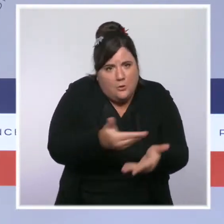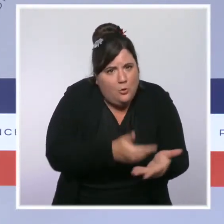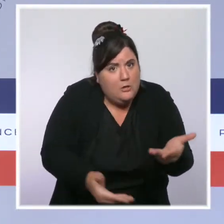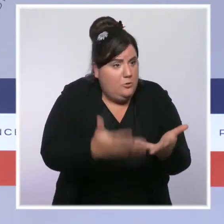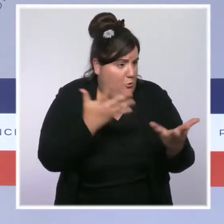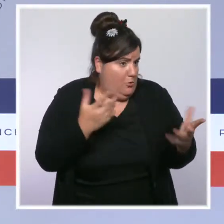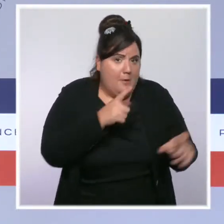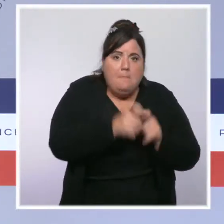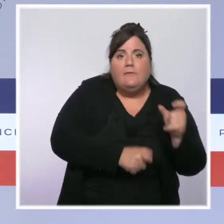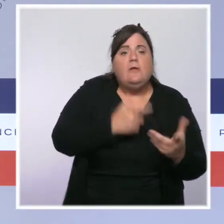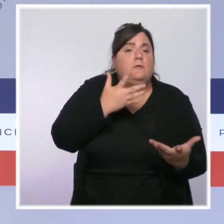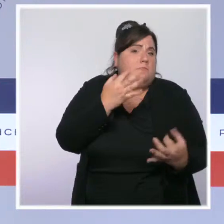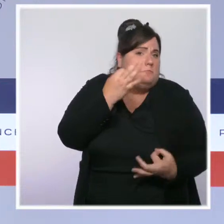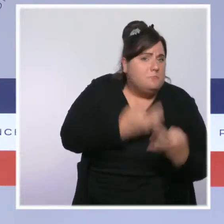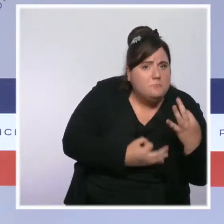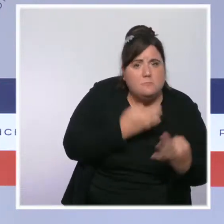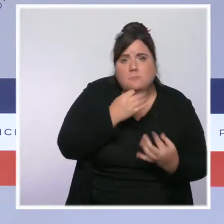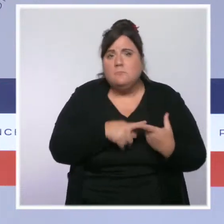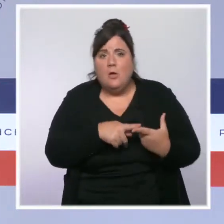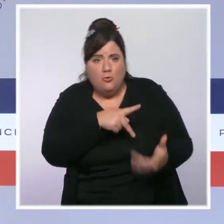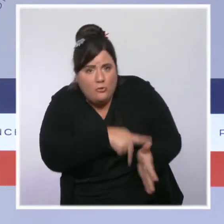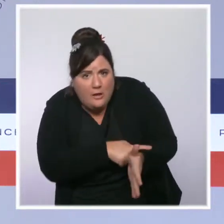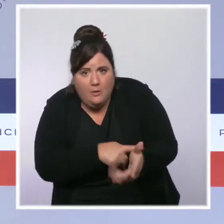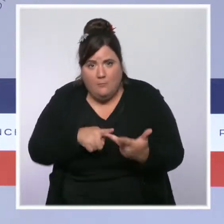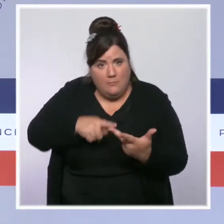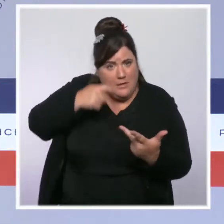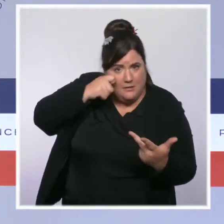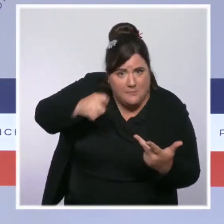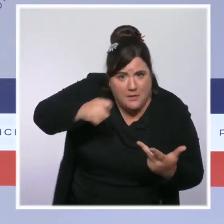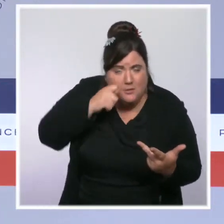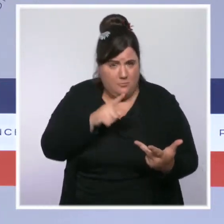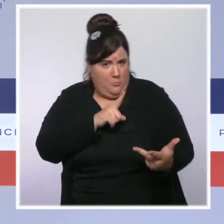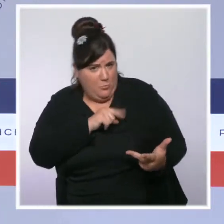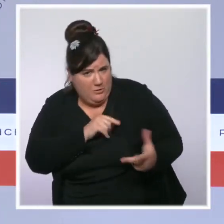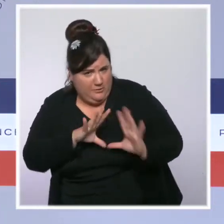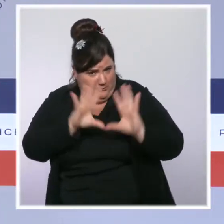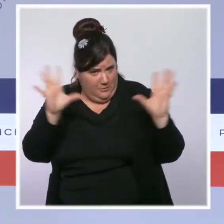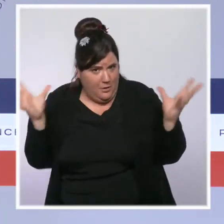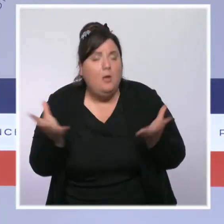à des experts, à des citoyens de préparer ensemble la sécurité d'aujourd'hui et de demain.